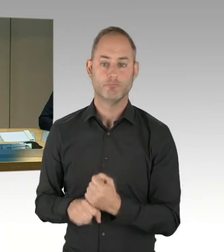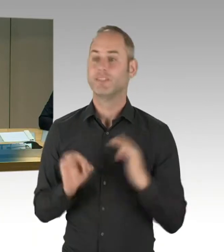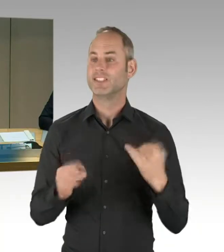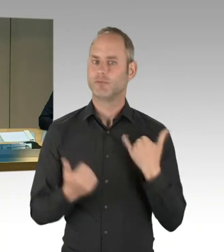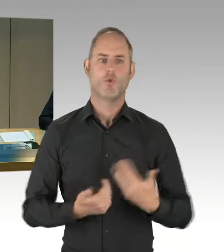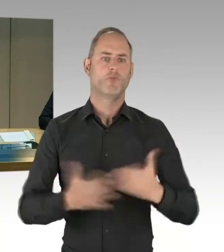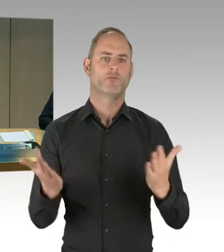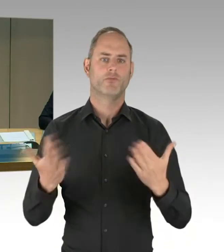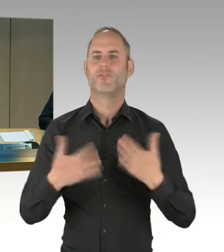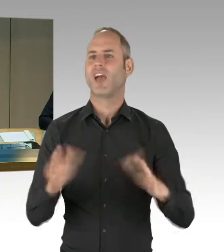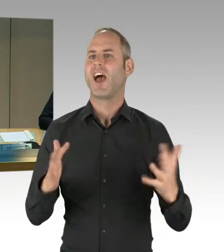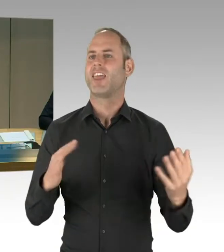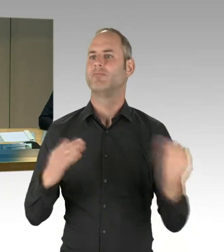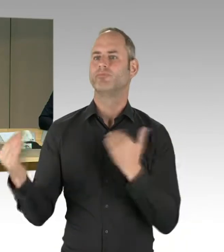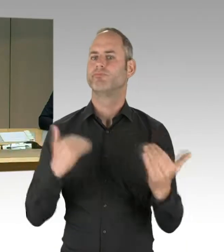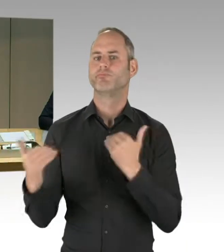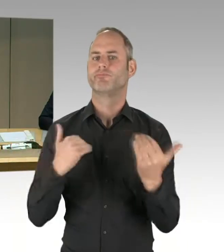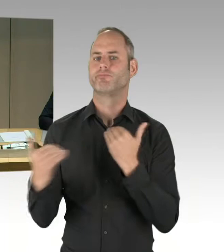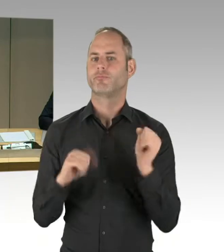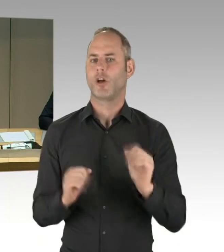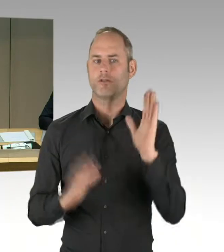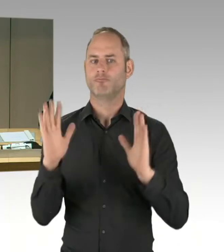werden nicht erfasst und bleiben auch unberücksichtigt.